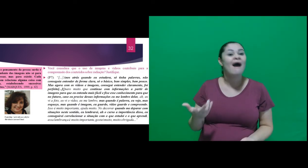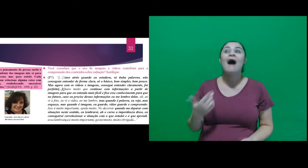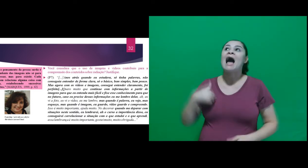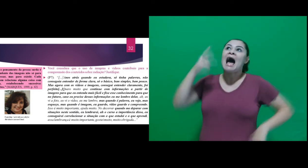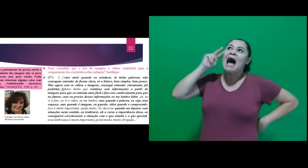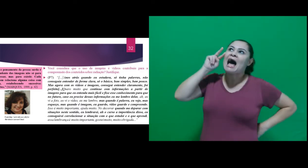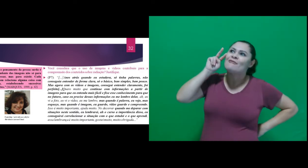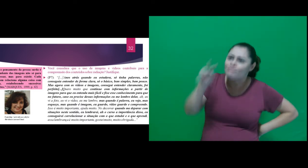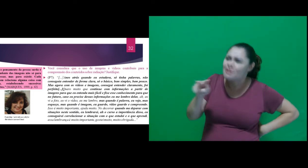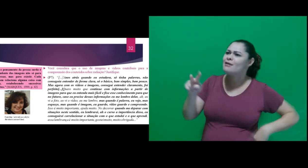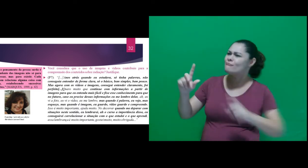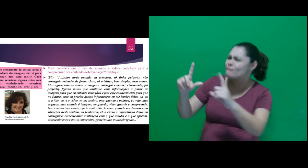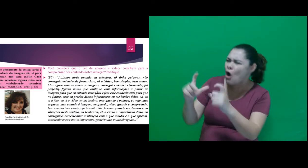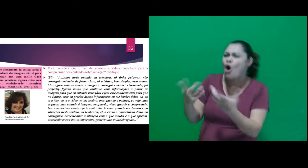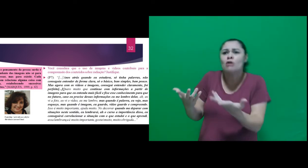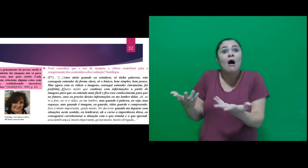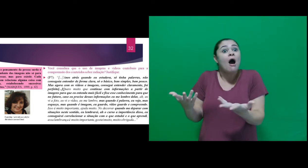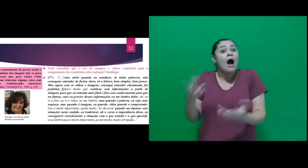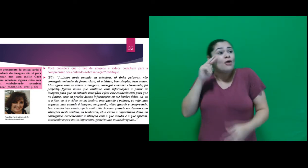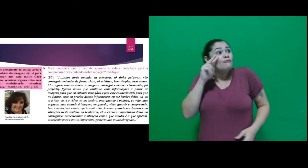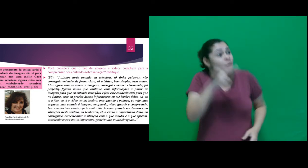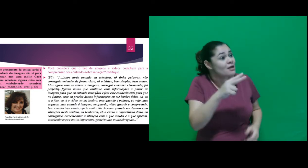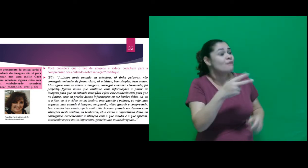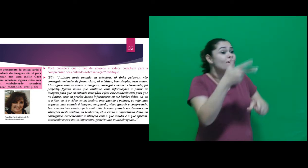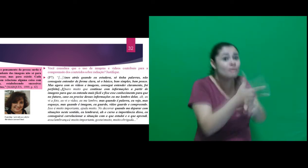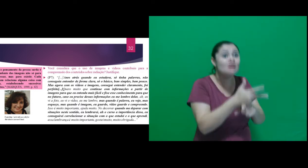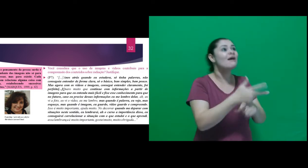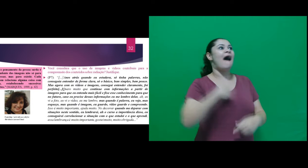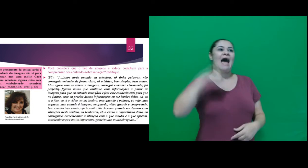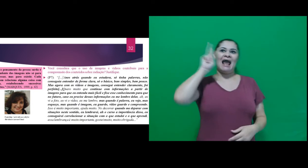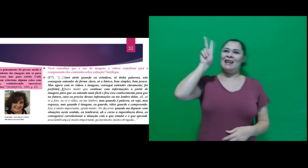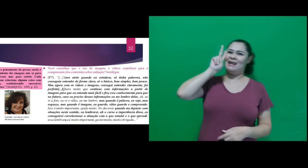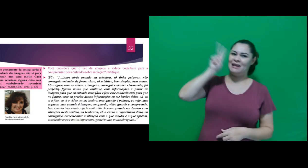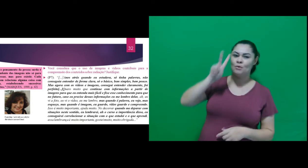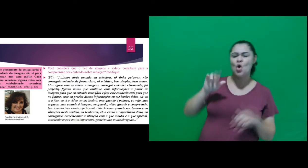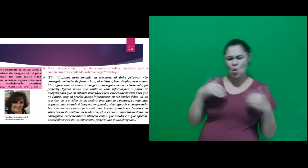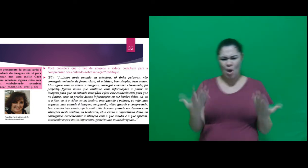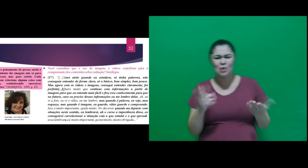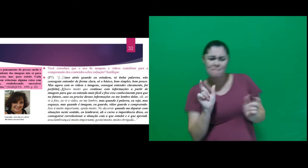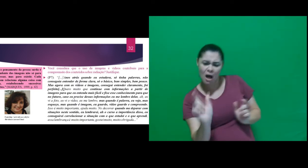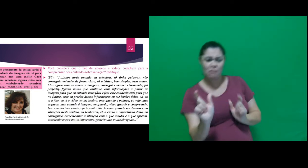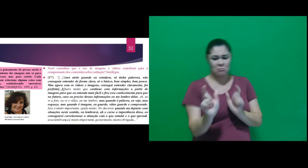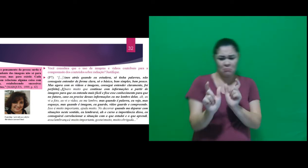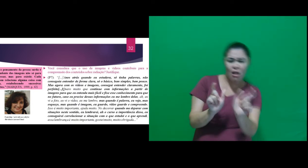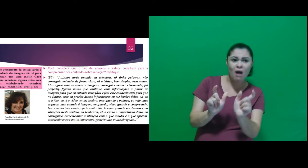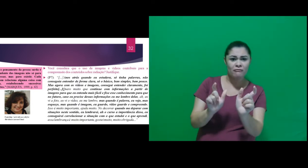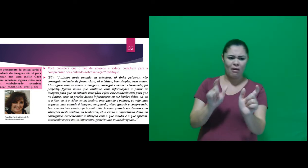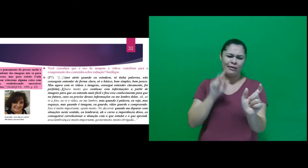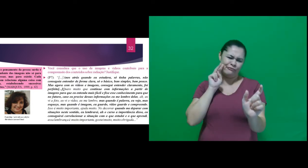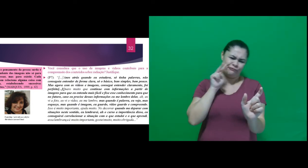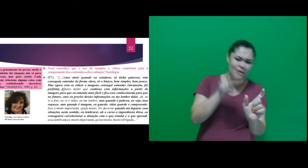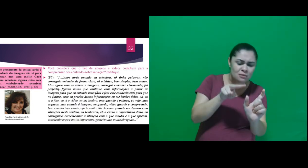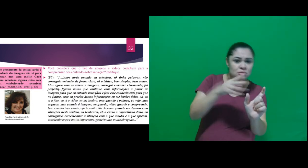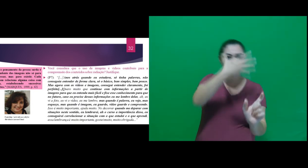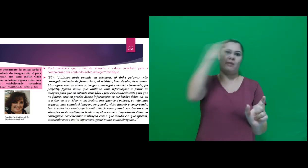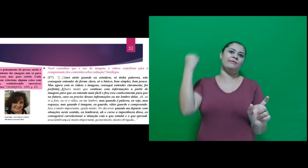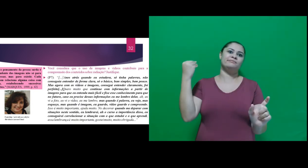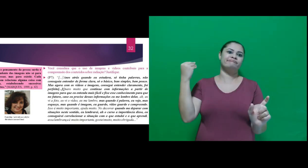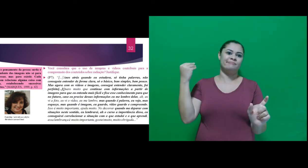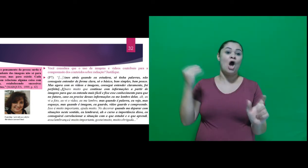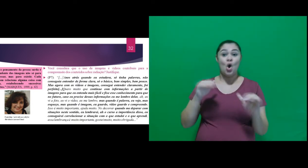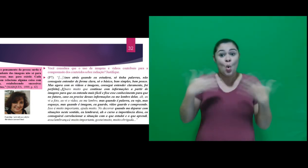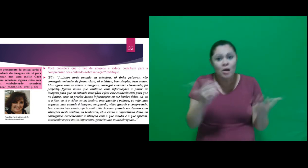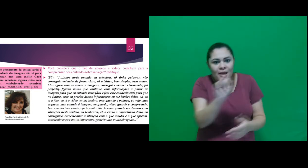ah, eu vi a foto, eu vi o vídeo, eu me lembro, mas quando é palavra, eu vejo, mas esqueço, mas quando